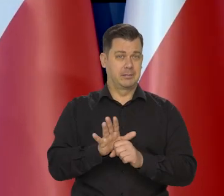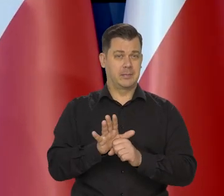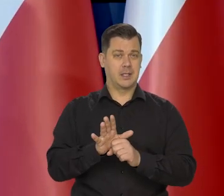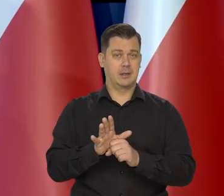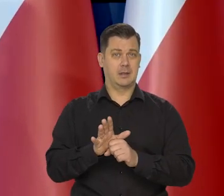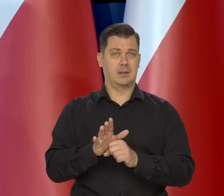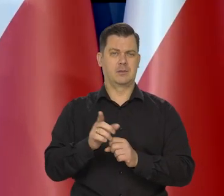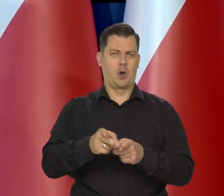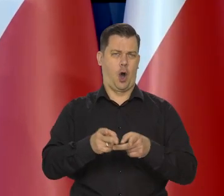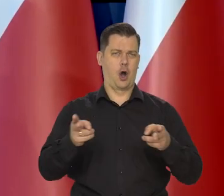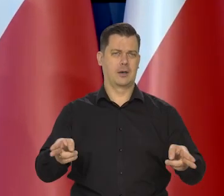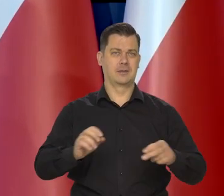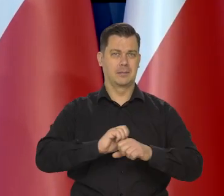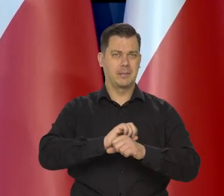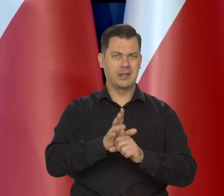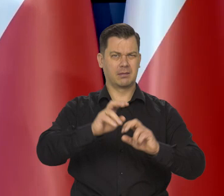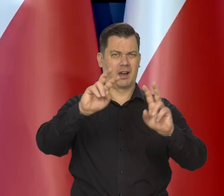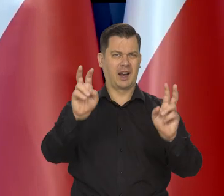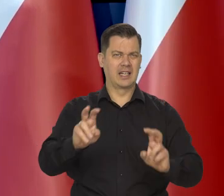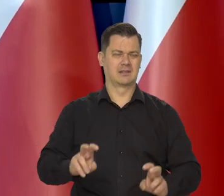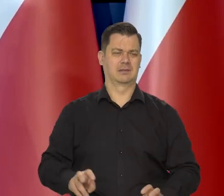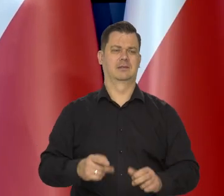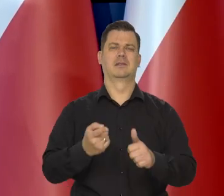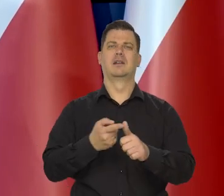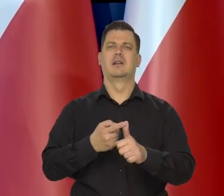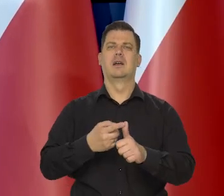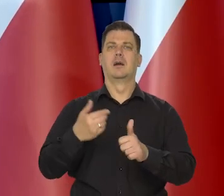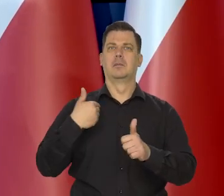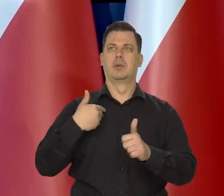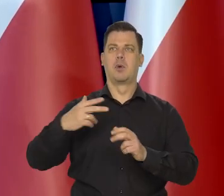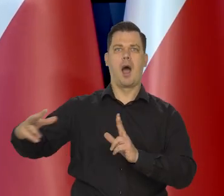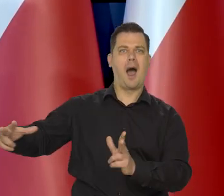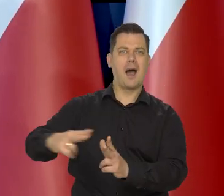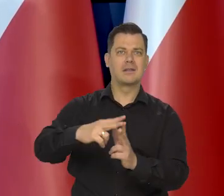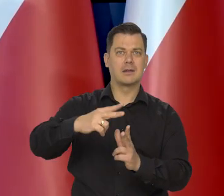w kryzysie pandemii, w kryzysie związanym z agresją rosyjską